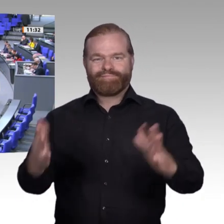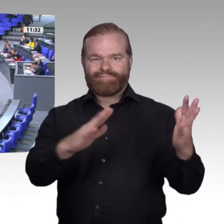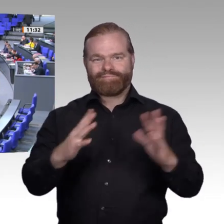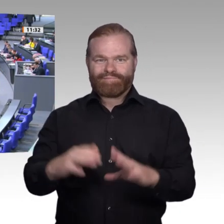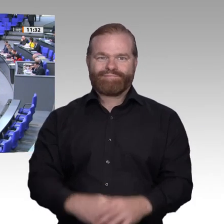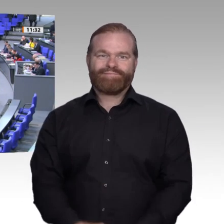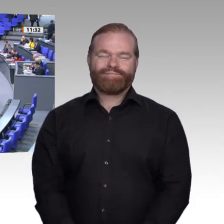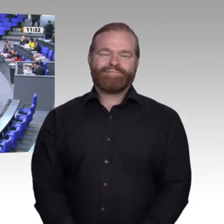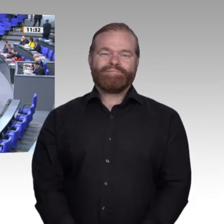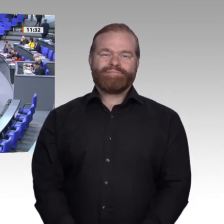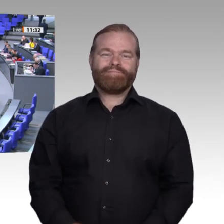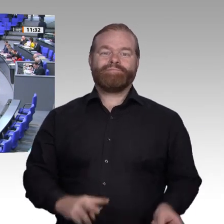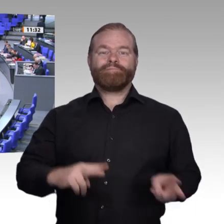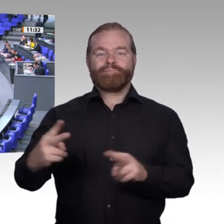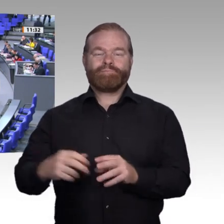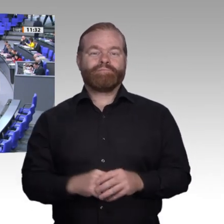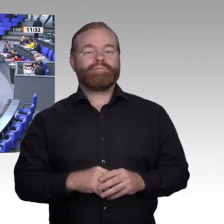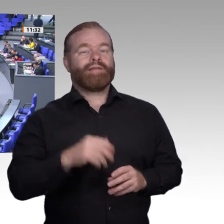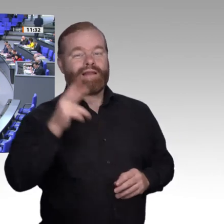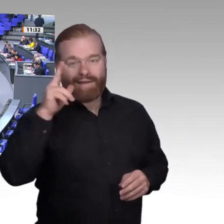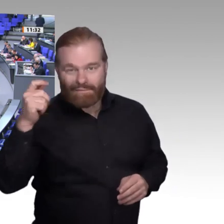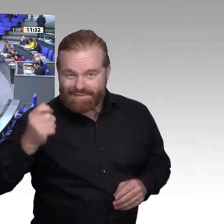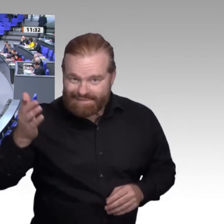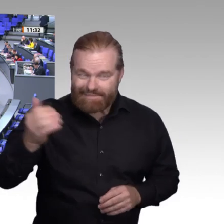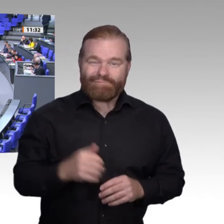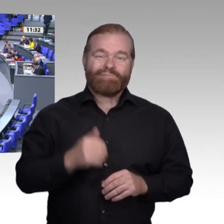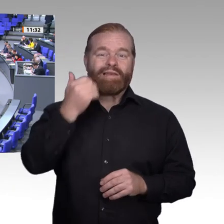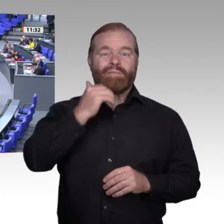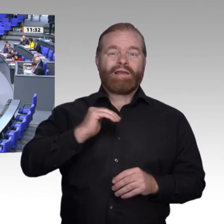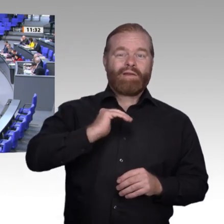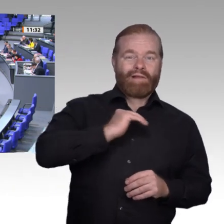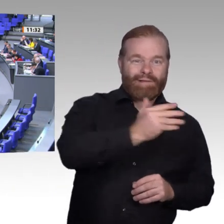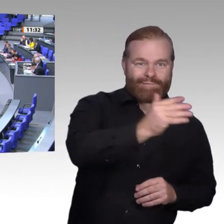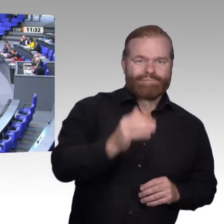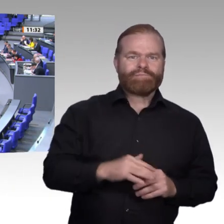Wir schicken auf alle Fälle unserem lieben Kollegen die besten Genesungswünsche und Gedanken. Ich versuche, jetzt